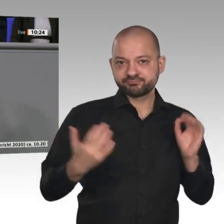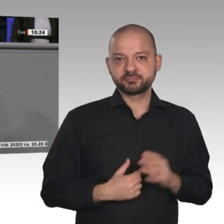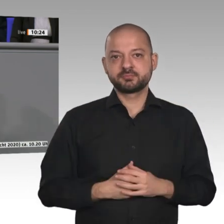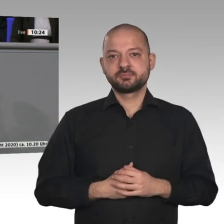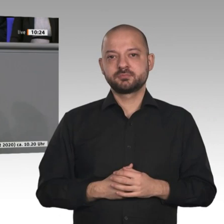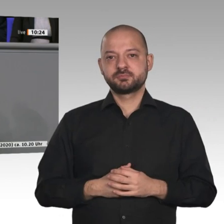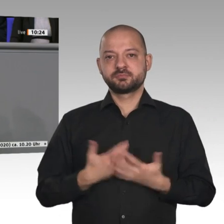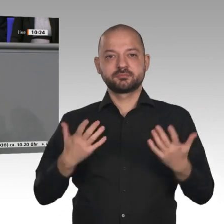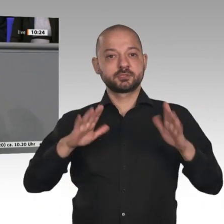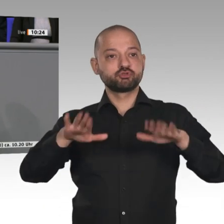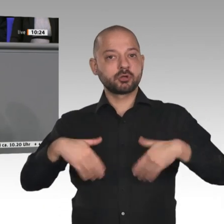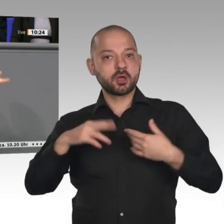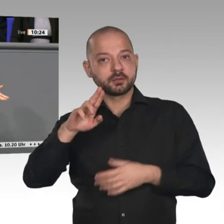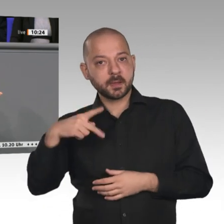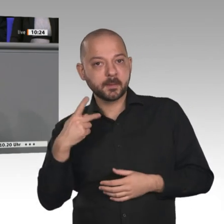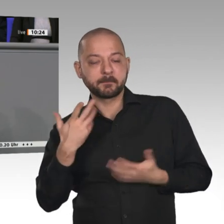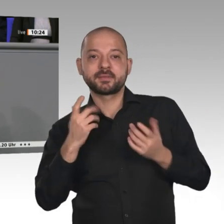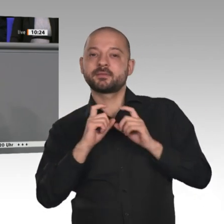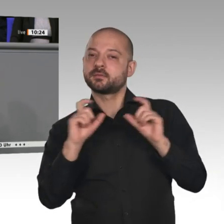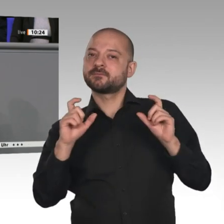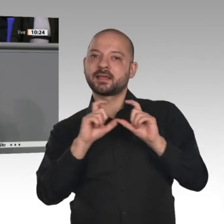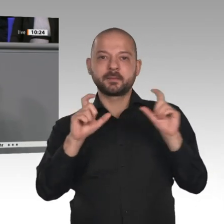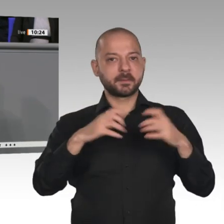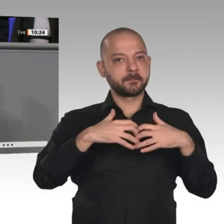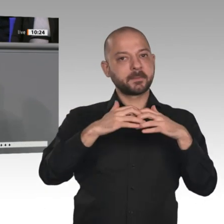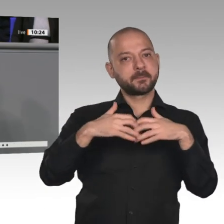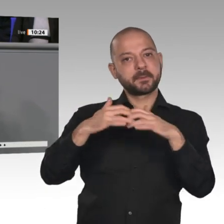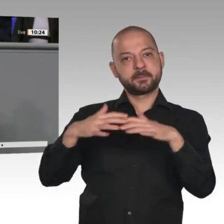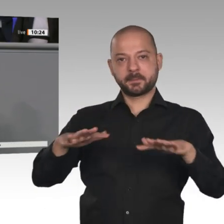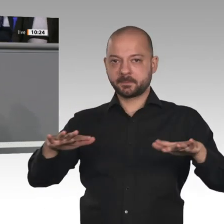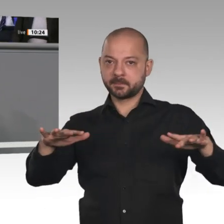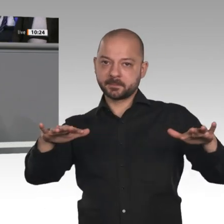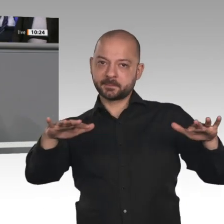wo aus man arbeitet; und wenn das egal ist, kann man auch da arbeiten